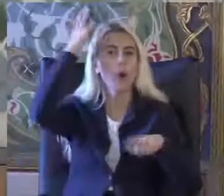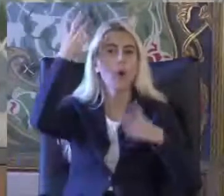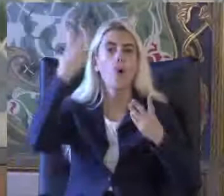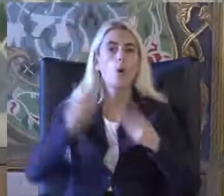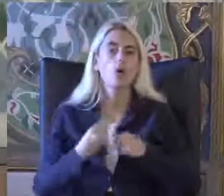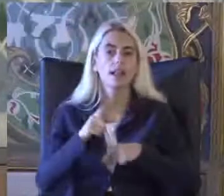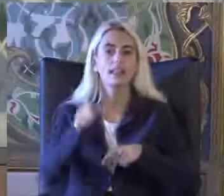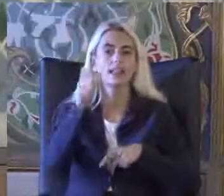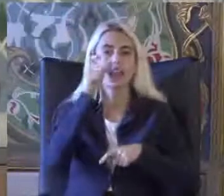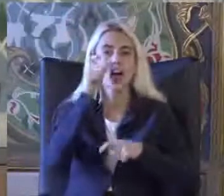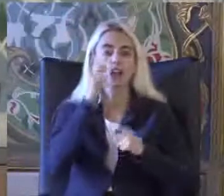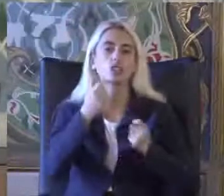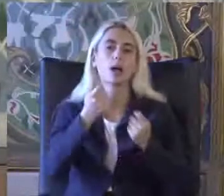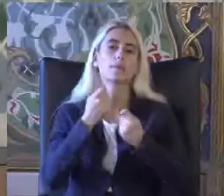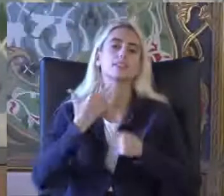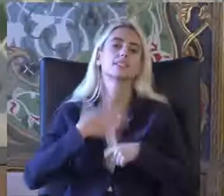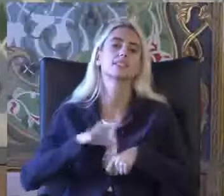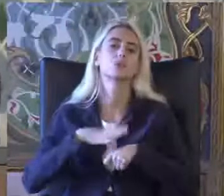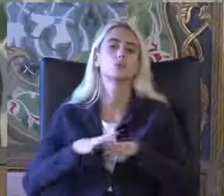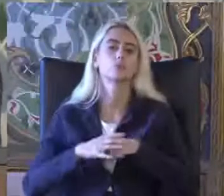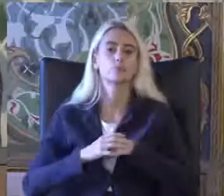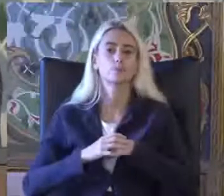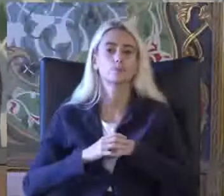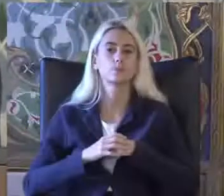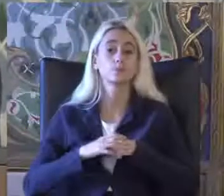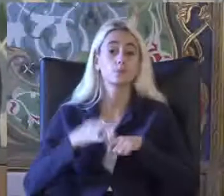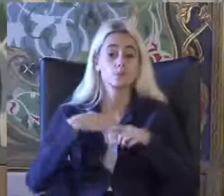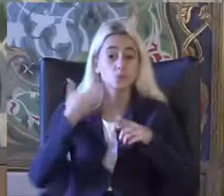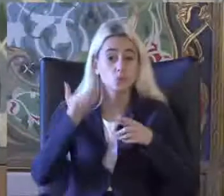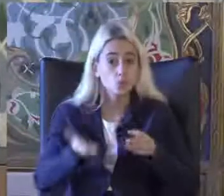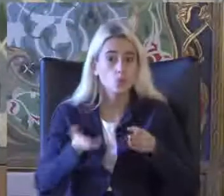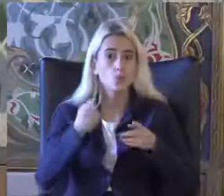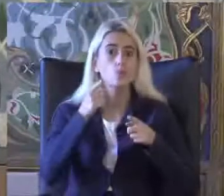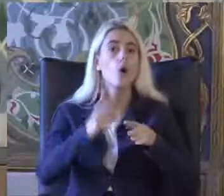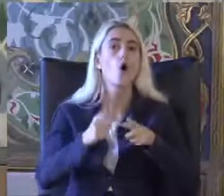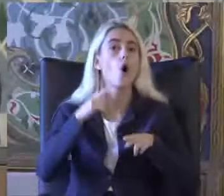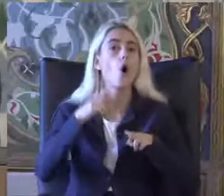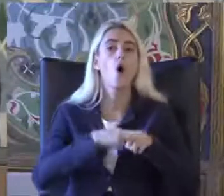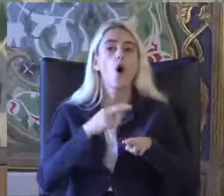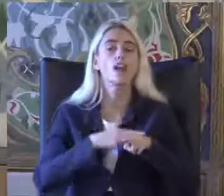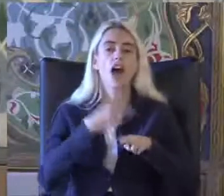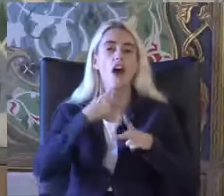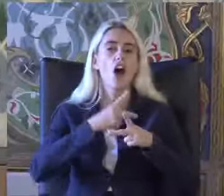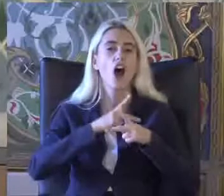Dikkatinizi çekmek istiyor Şöyle bir örnekle Açıklamaya çalışalım